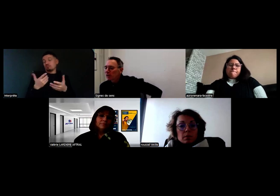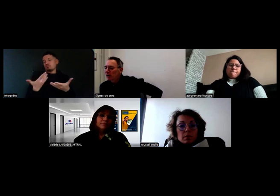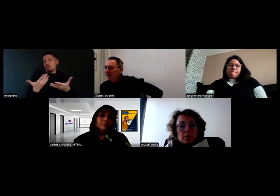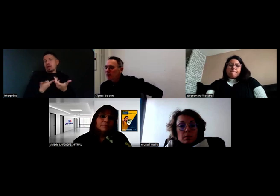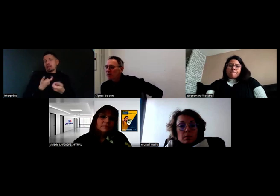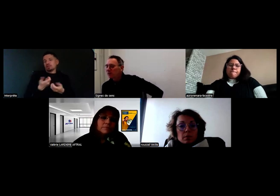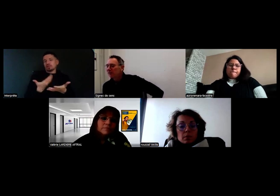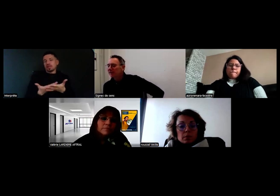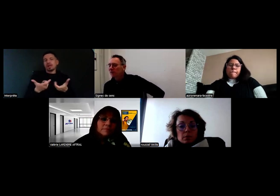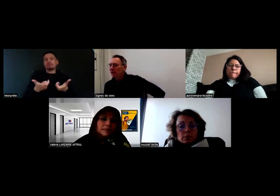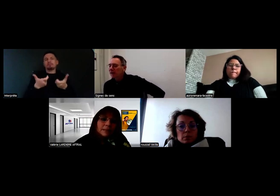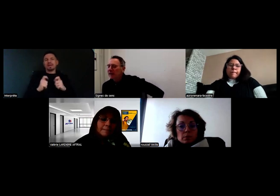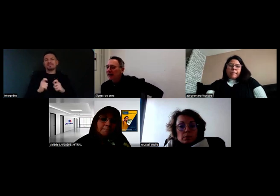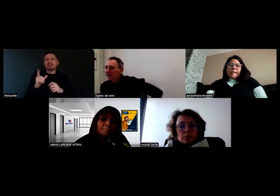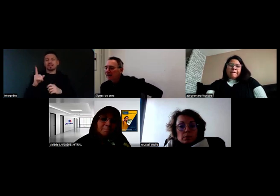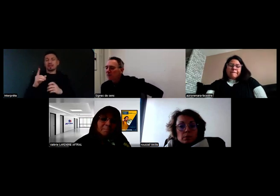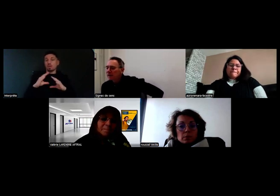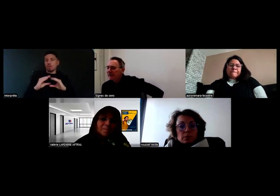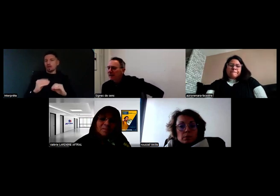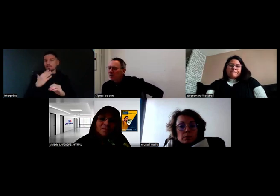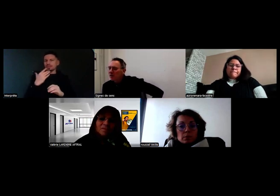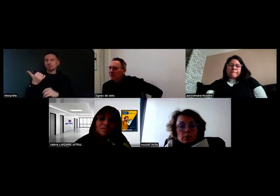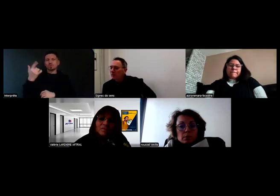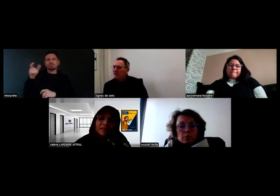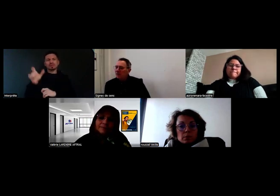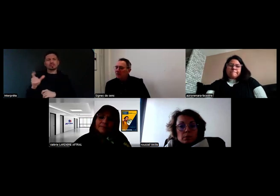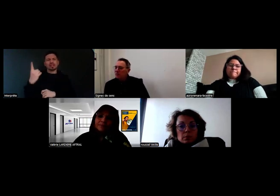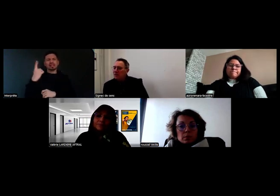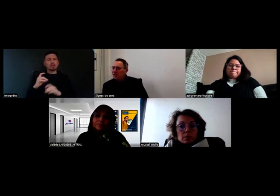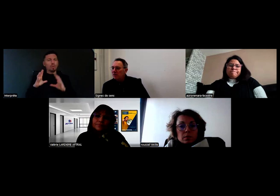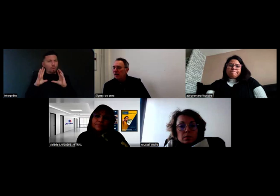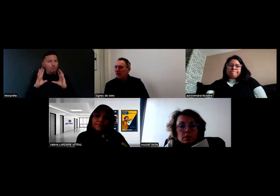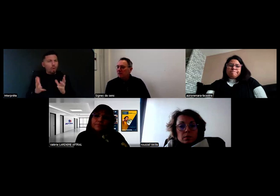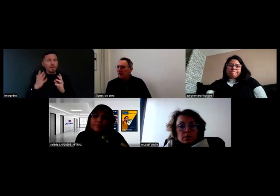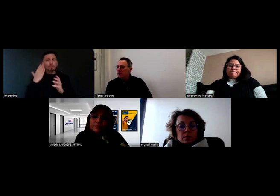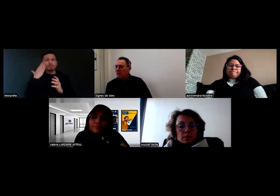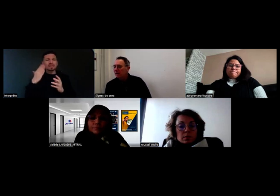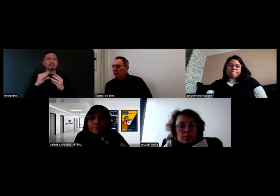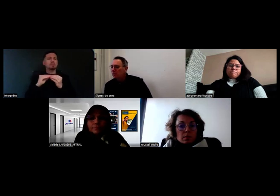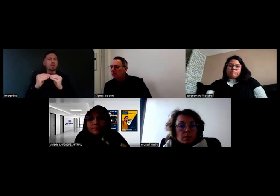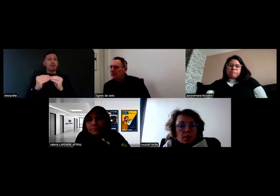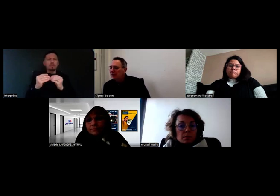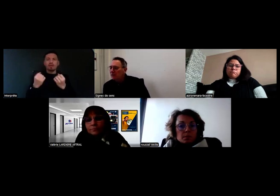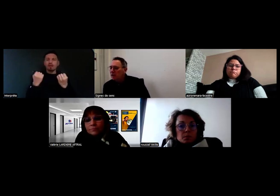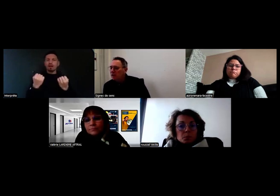J'enchaîne sur les questions, c'était assez concret. Quelqu'un demande comment on fait en cas de souci sur la route en termes de communication ?